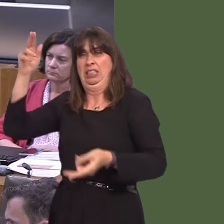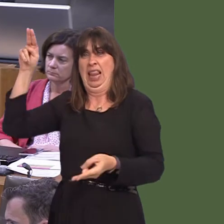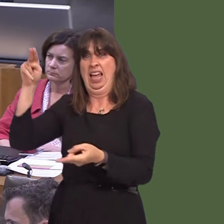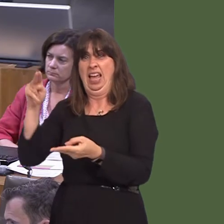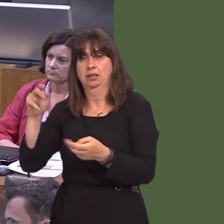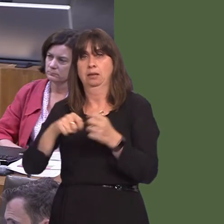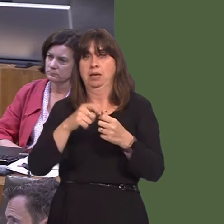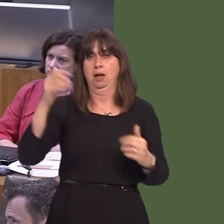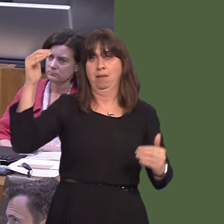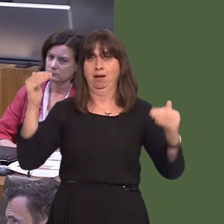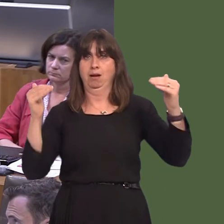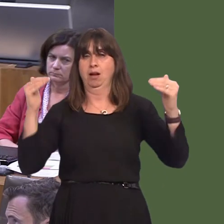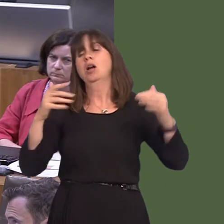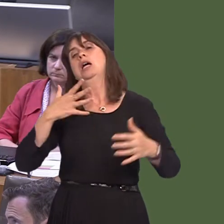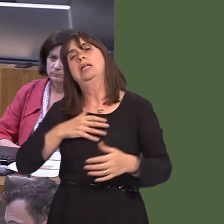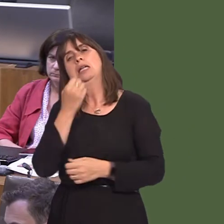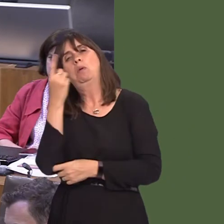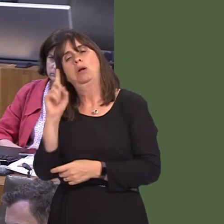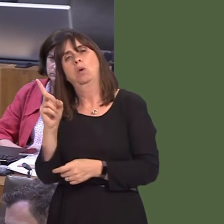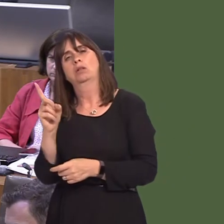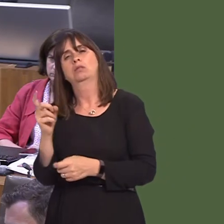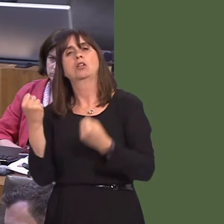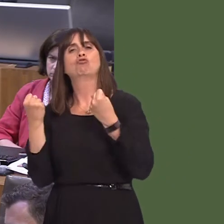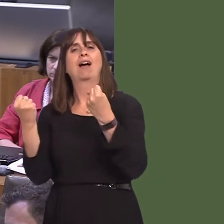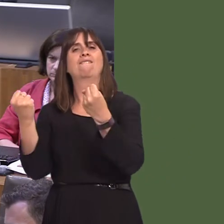service that lures them away from their cars, and that's what the metro is intended to do,